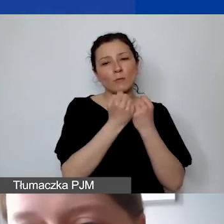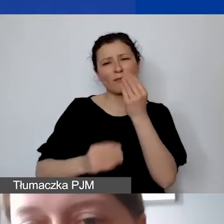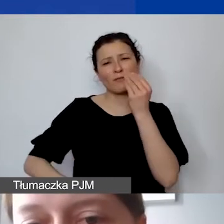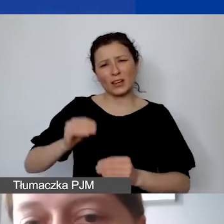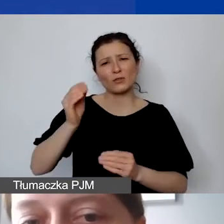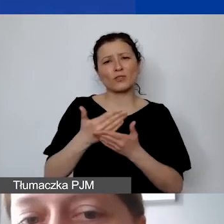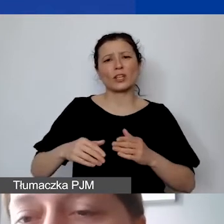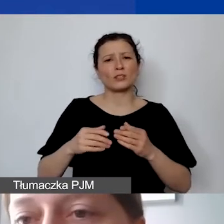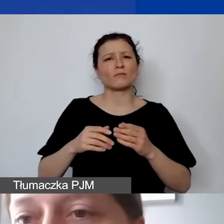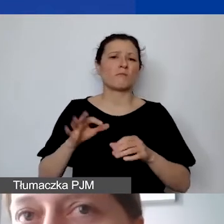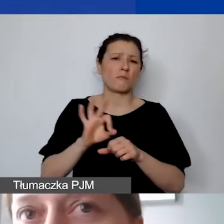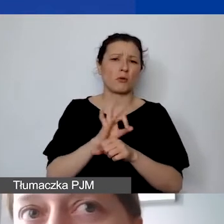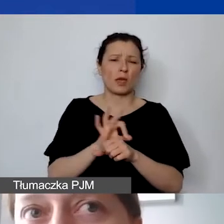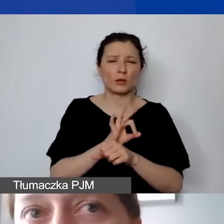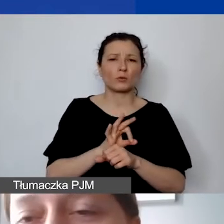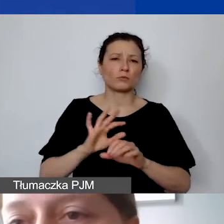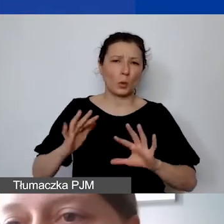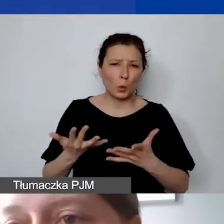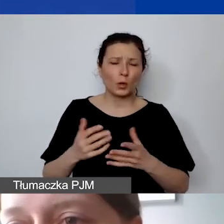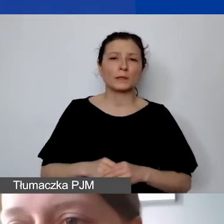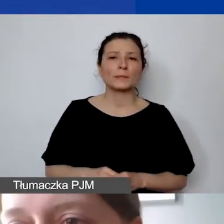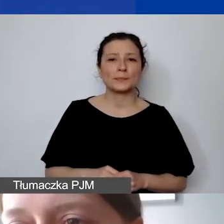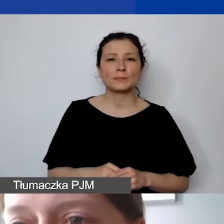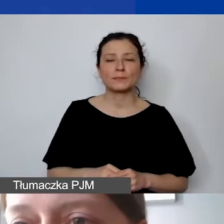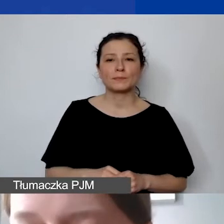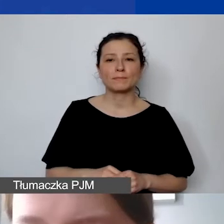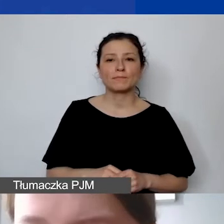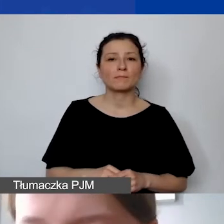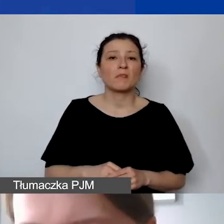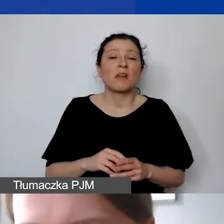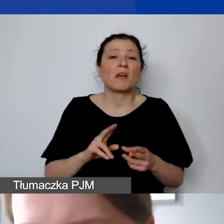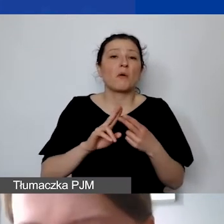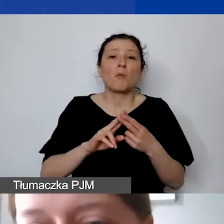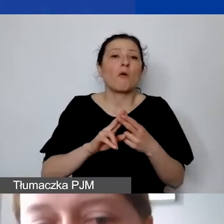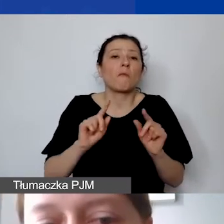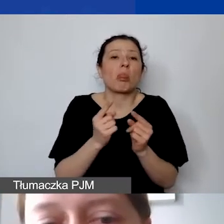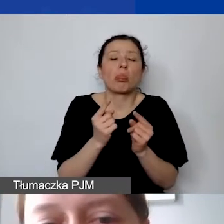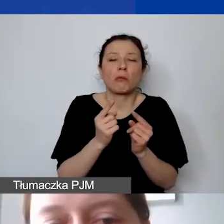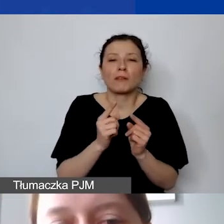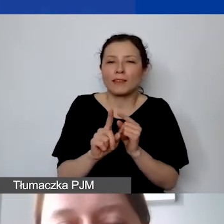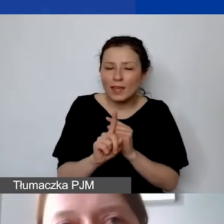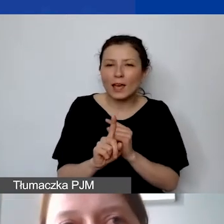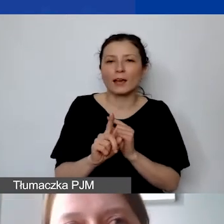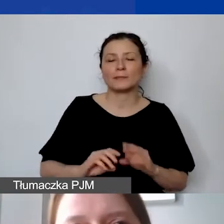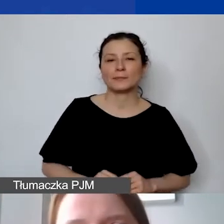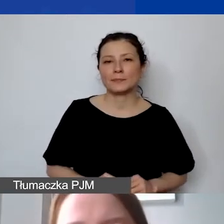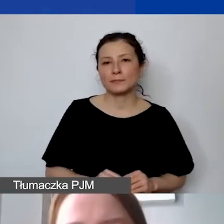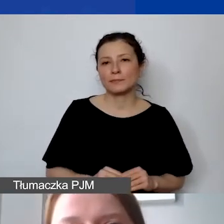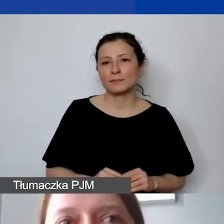To znaczy takie, które nie są doraźnymi usługami. Jeżeli będziemy mieć koszt personelu,